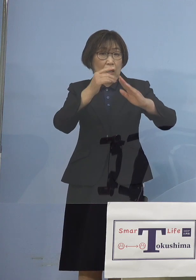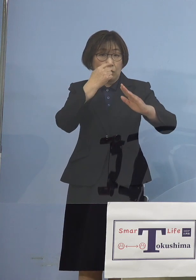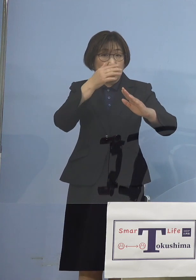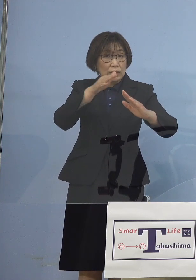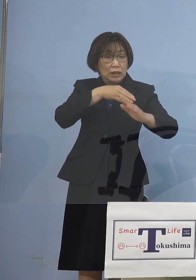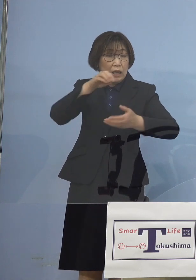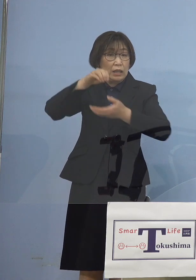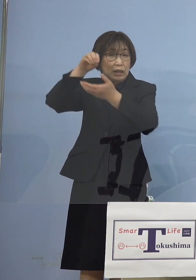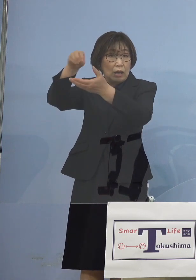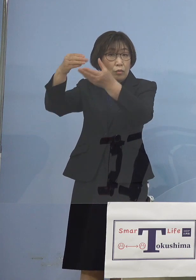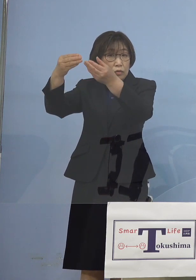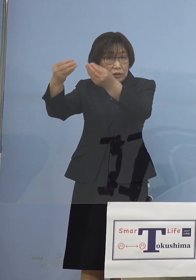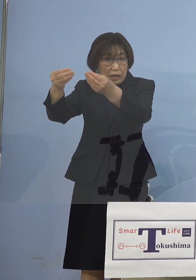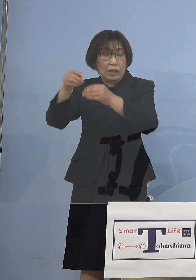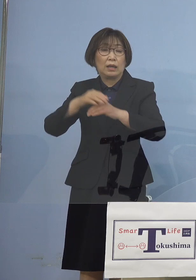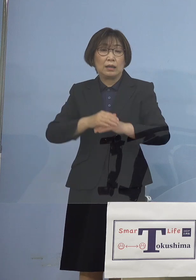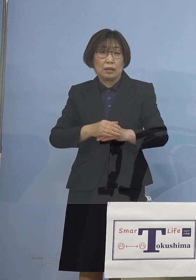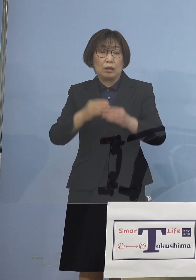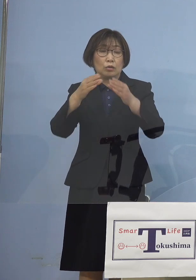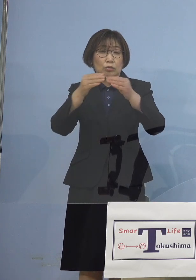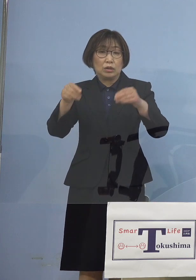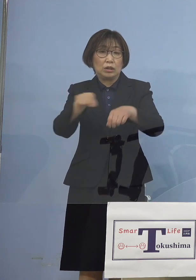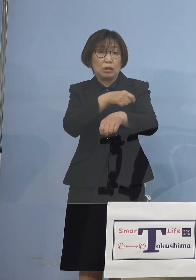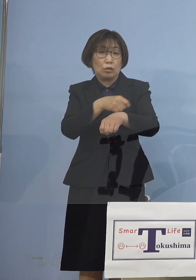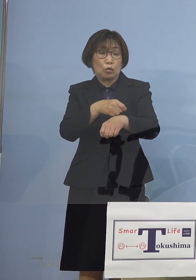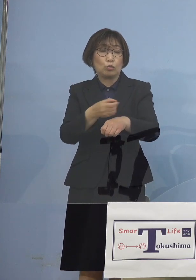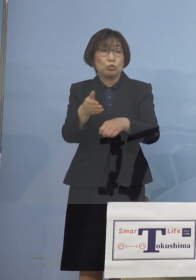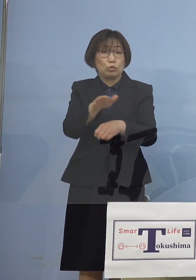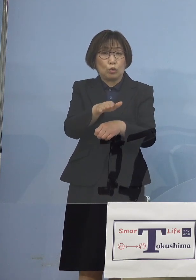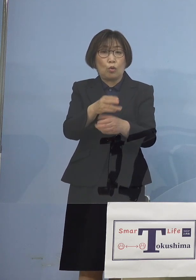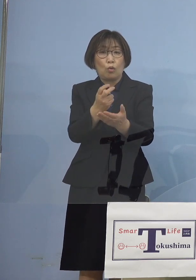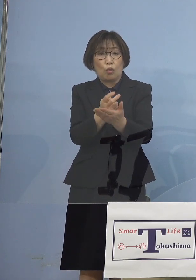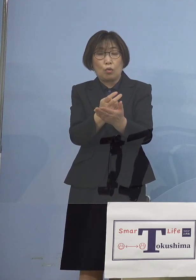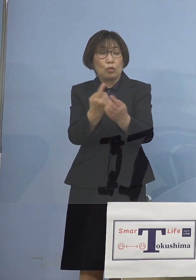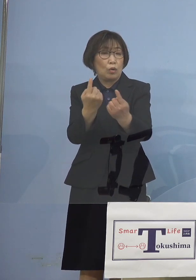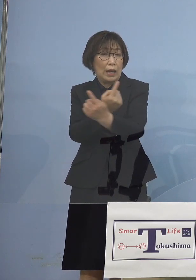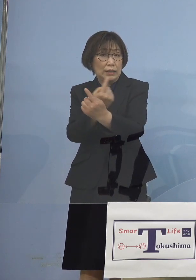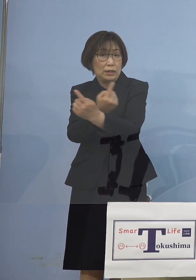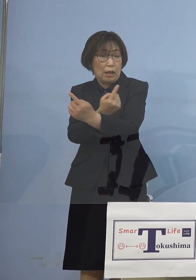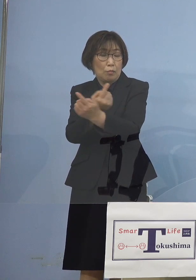そして国に特措法の改正 これを行っていただき